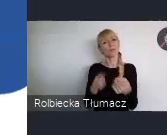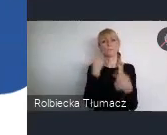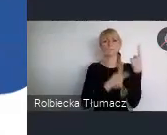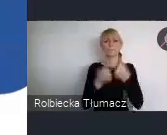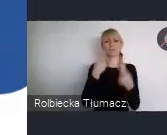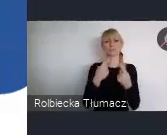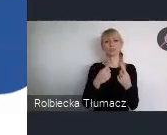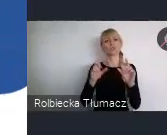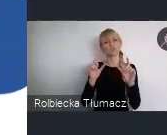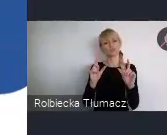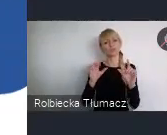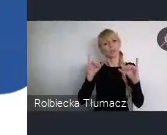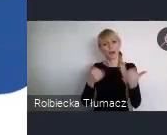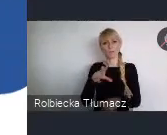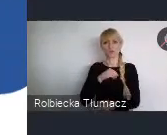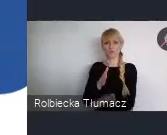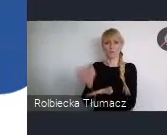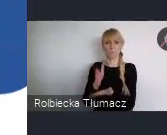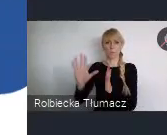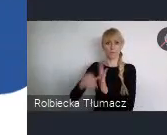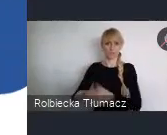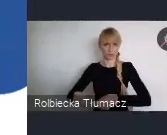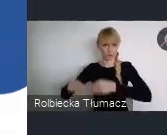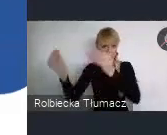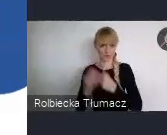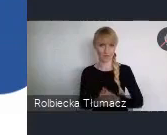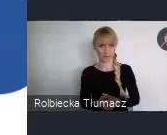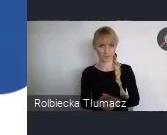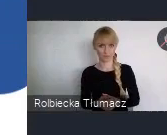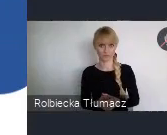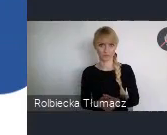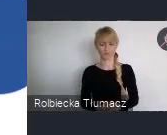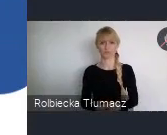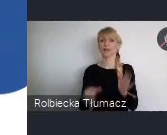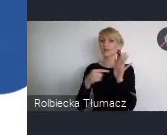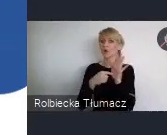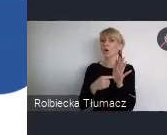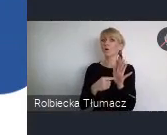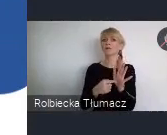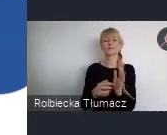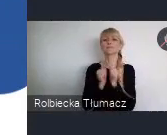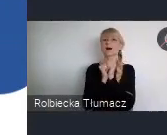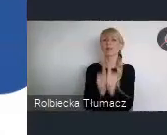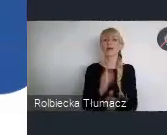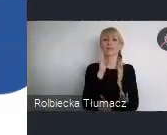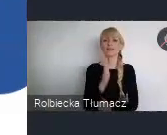W kategorii Młodych profesjonalistów, pracą konkursową będzie projekt na konkretne rozwiązanie.